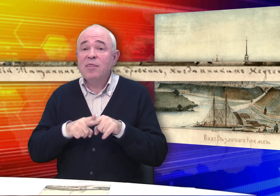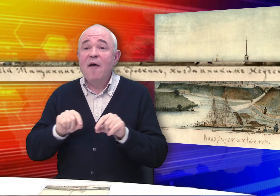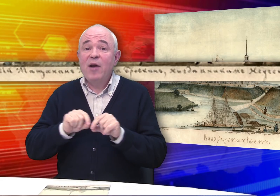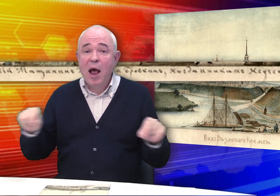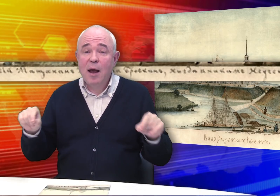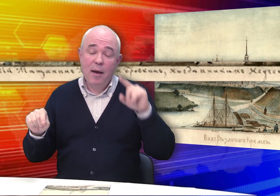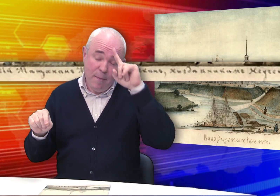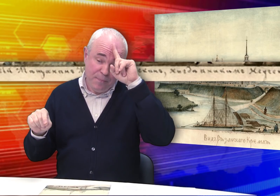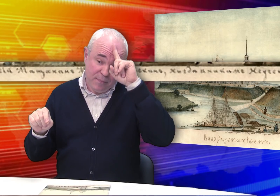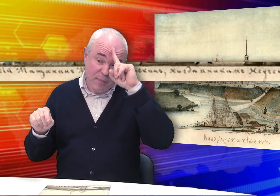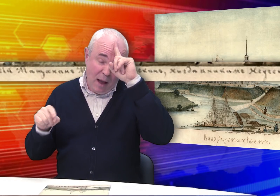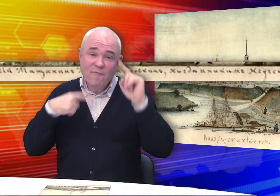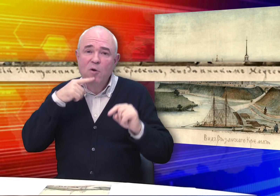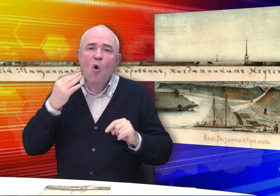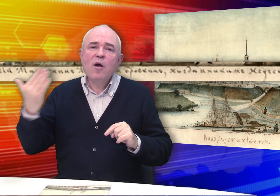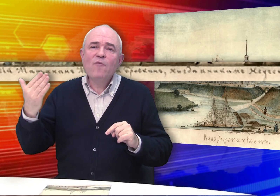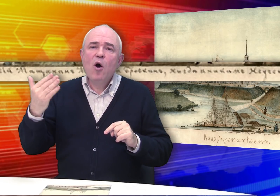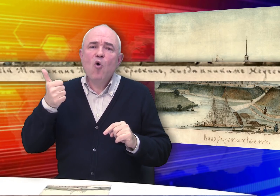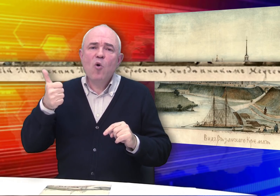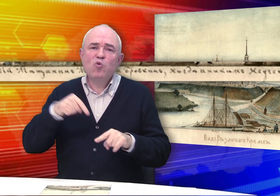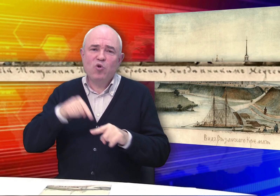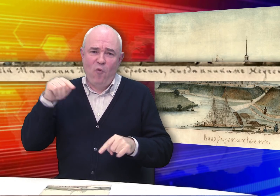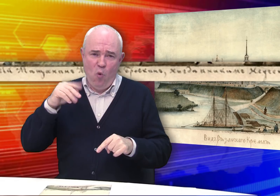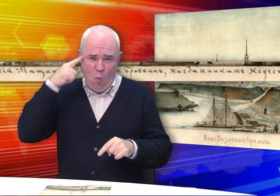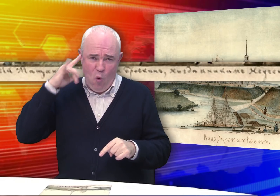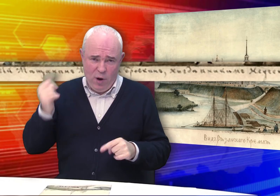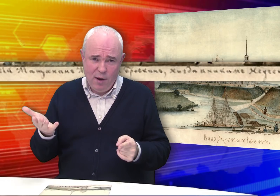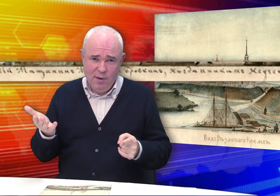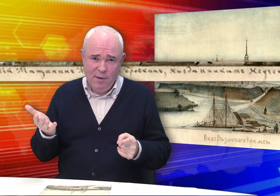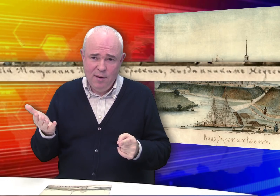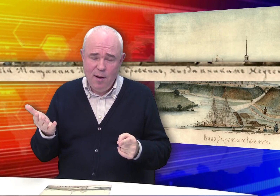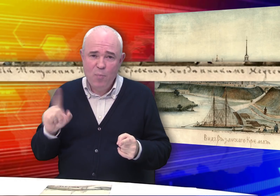В любом случае эта фраза говорит о его хорошем чувстве юмора.